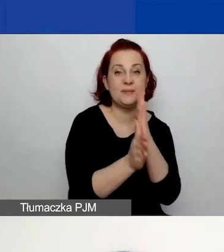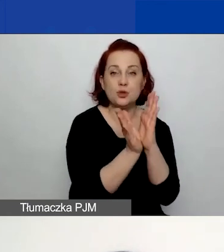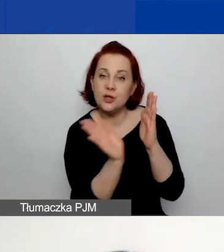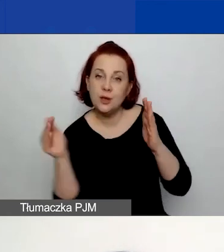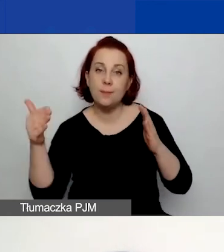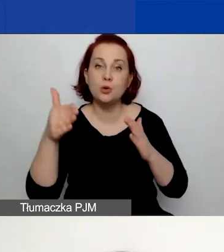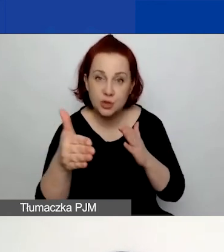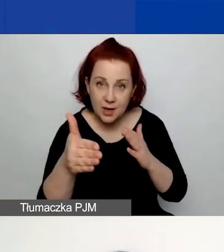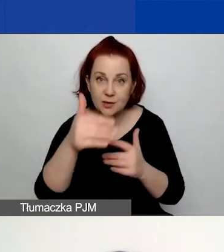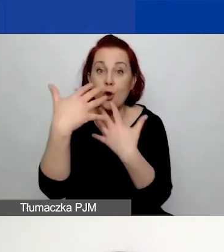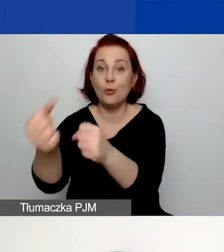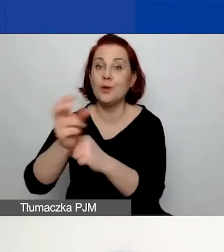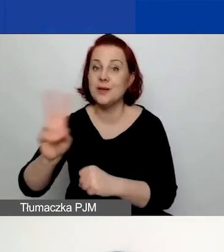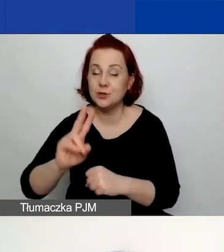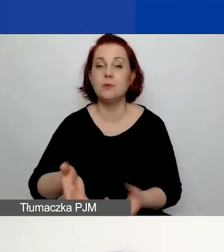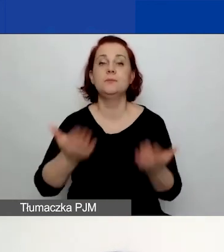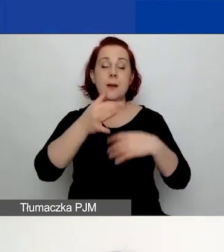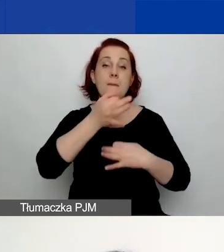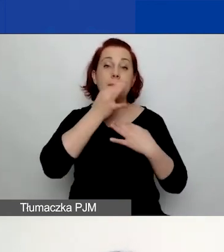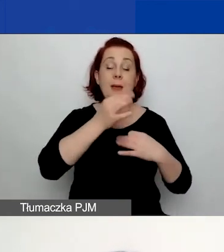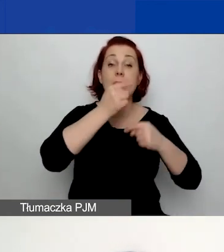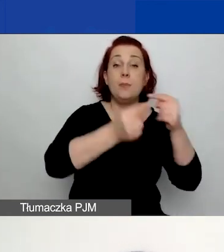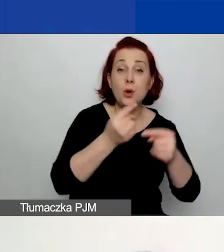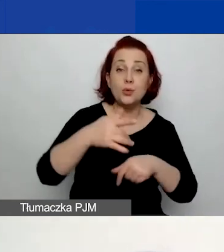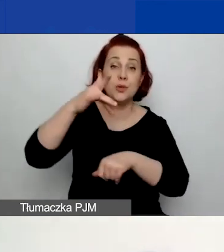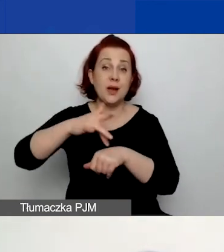Następnie pytamy o produkty i rezultaty oraz wskaźniki do nich.